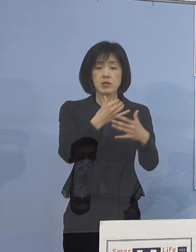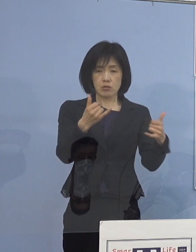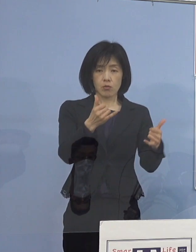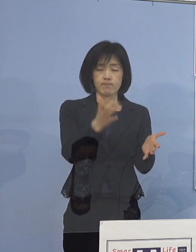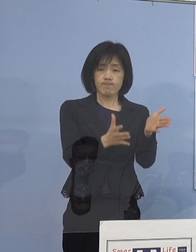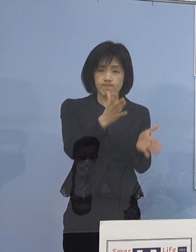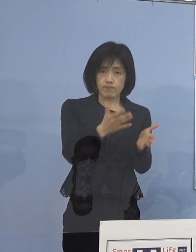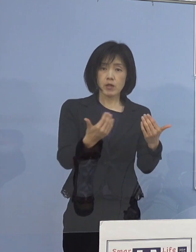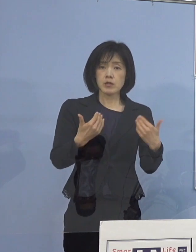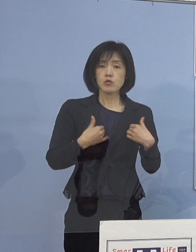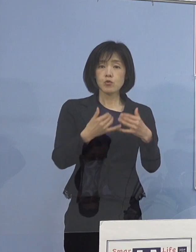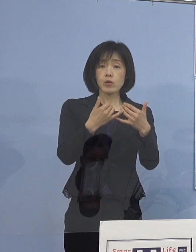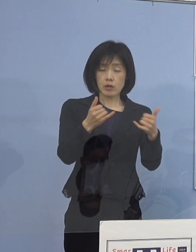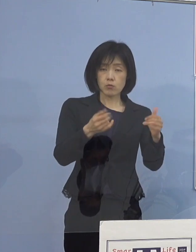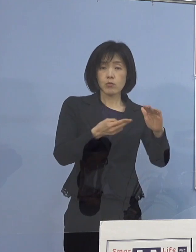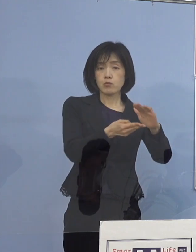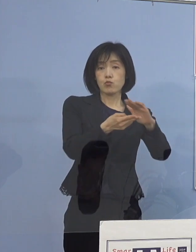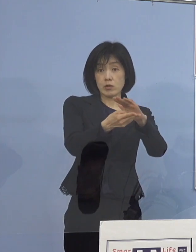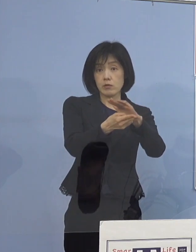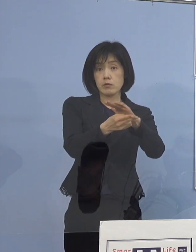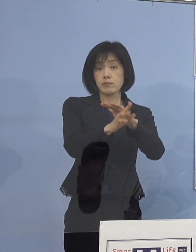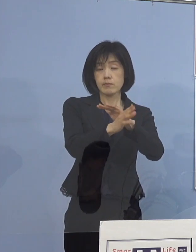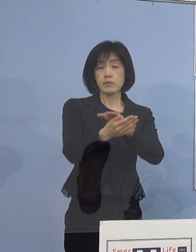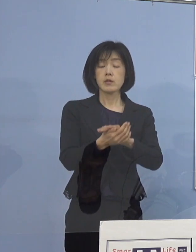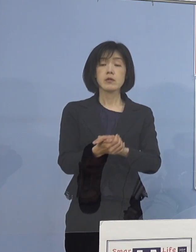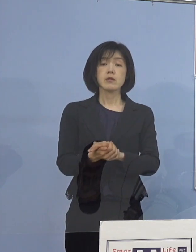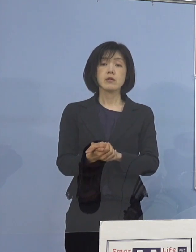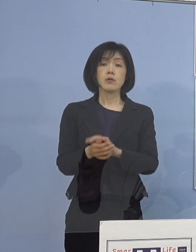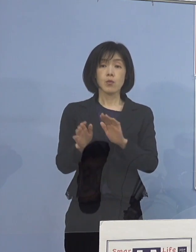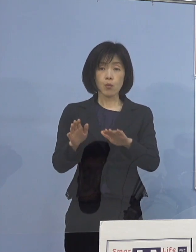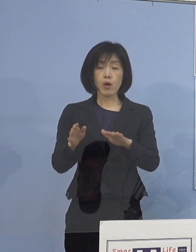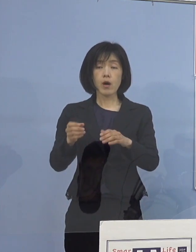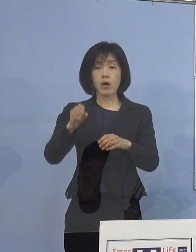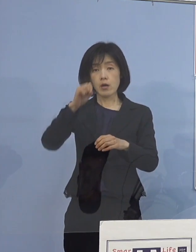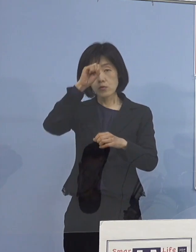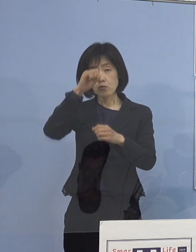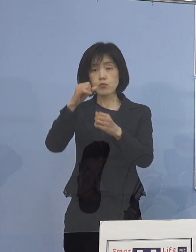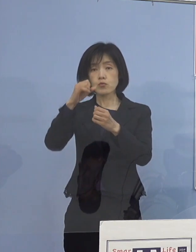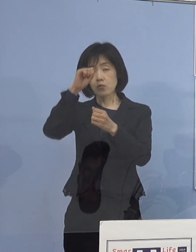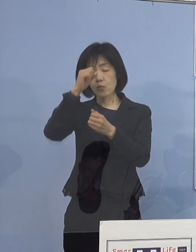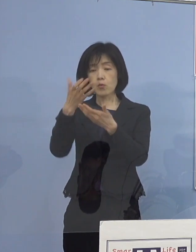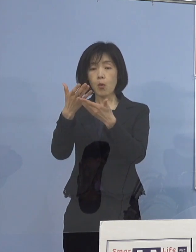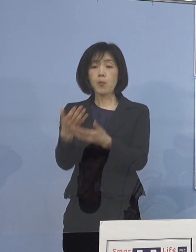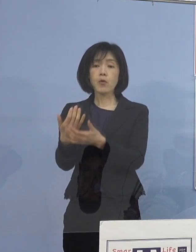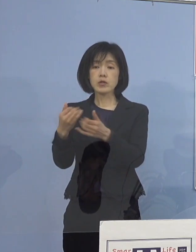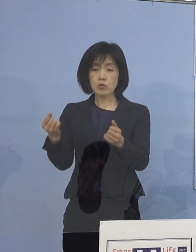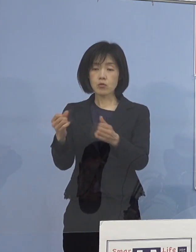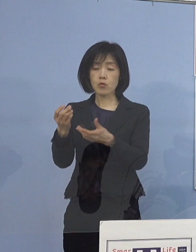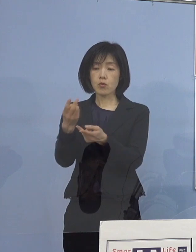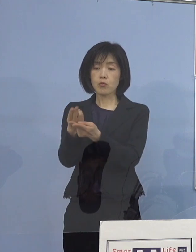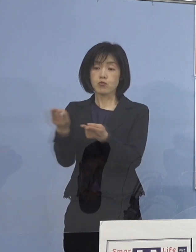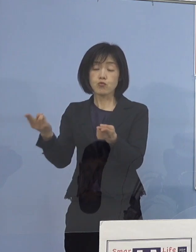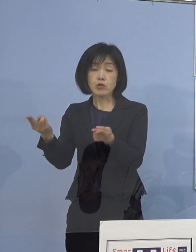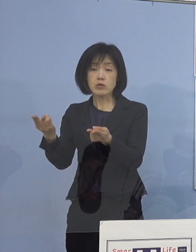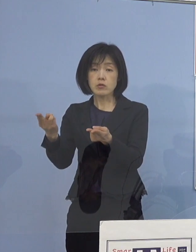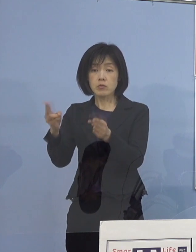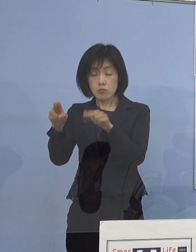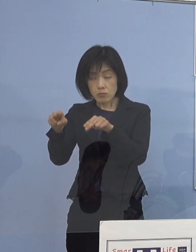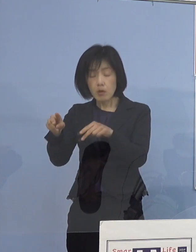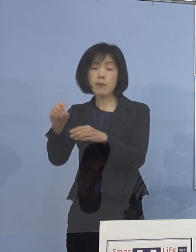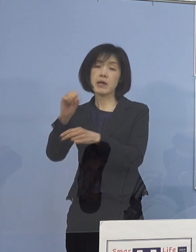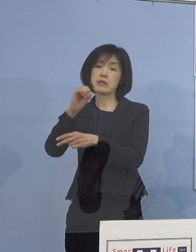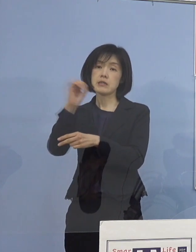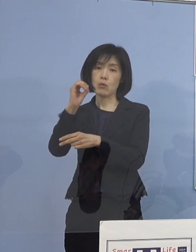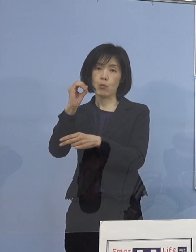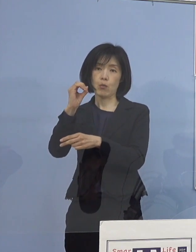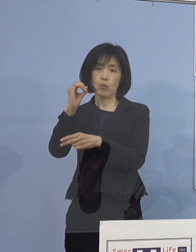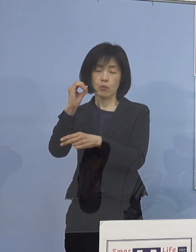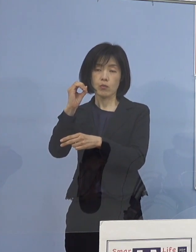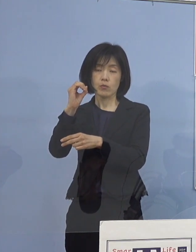その結果で今回も 重症者用病床はゼロということになっています